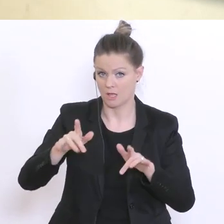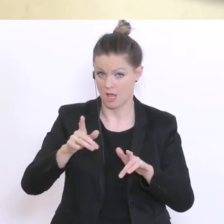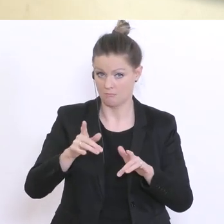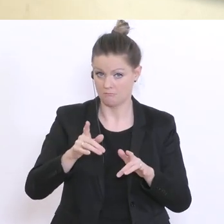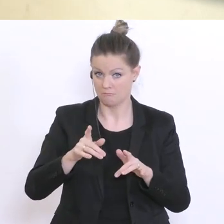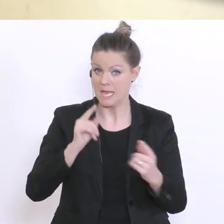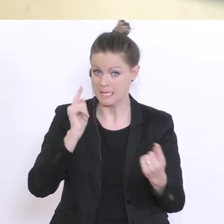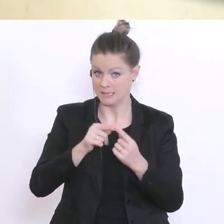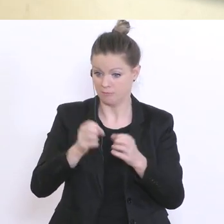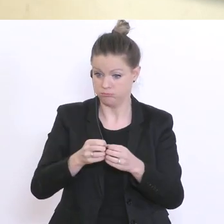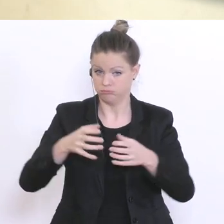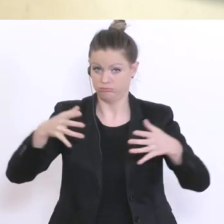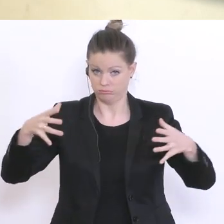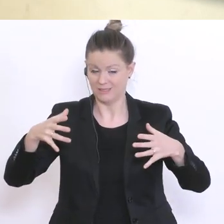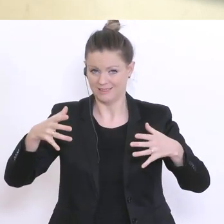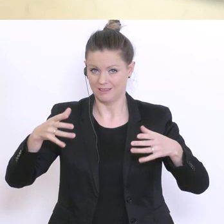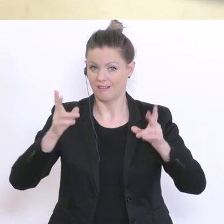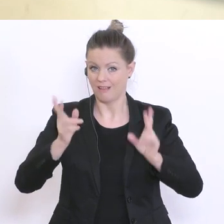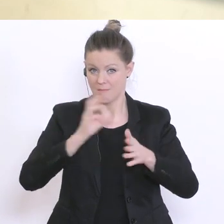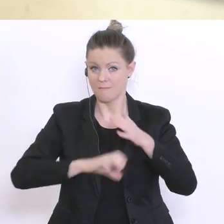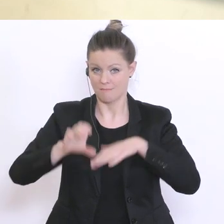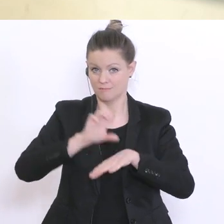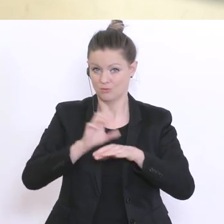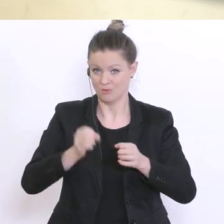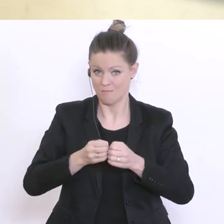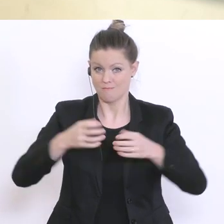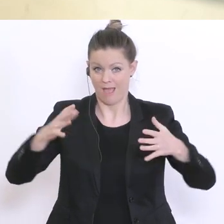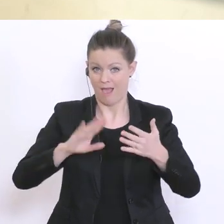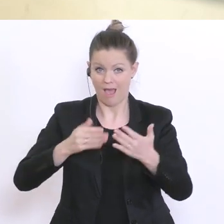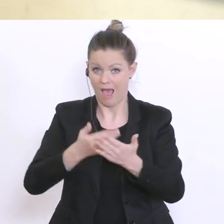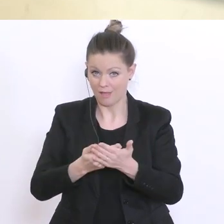man da überhaupt relativ kurzfristig mehr Ressourcen in diesen Bereich hineingeben?